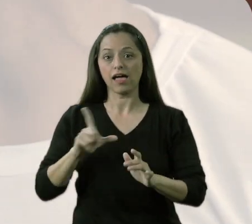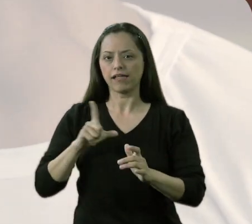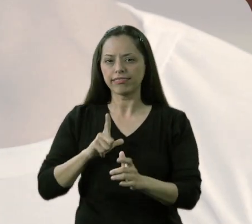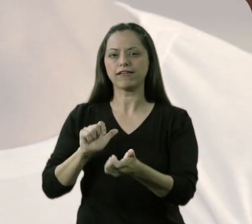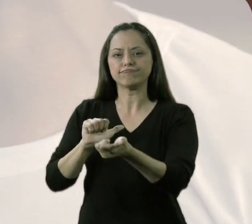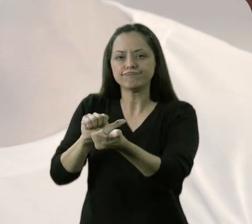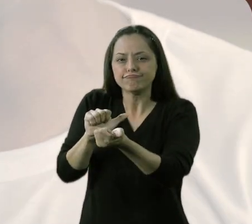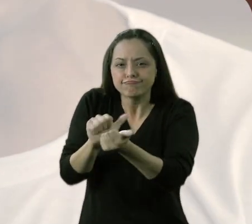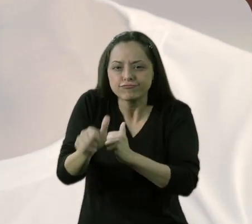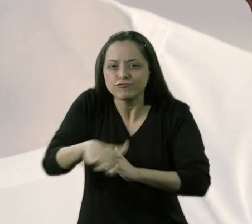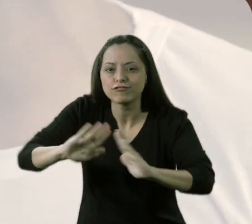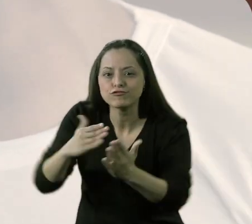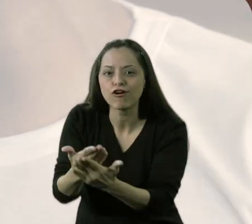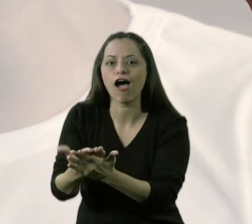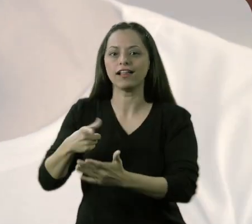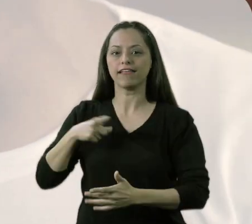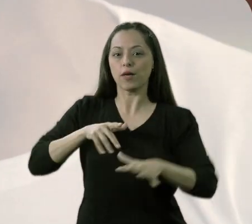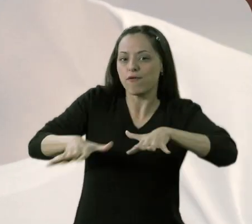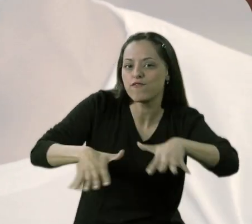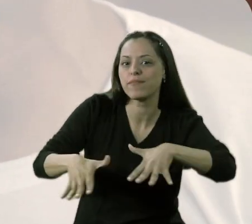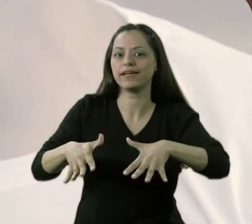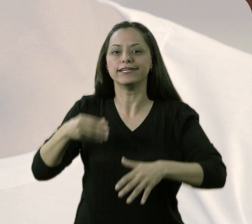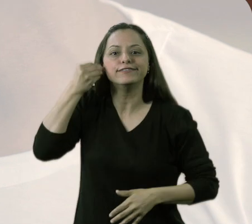No final das contas, tem movimento, tem a vivência do aluno,